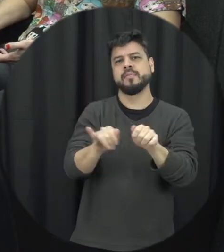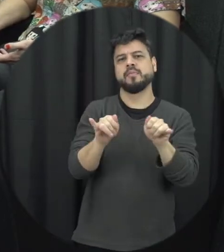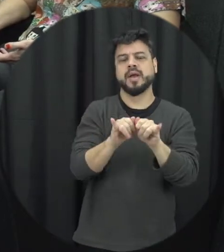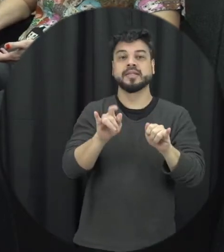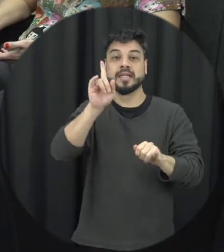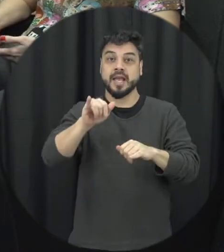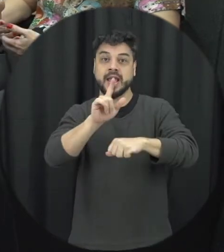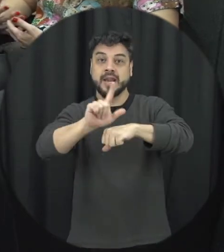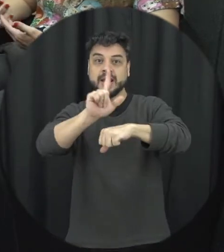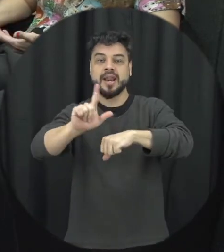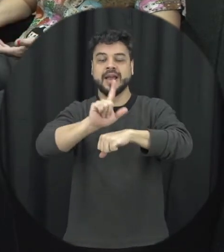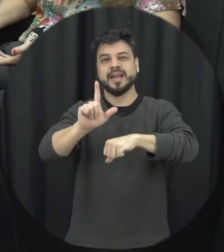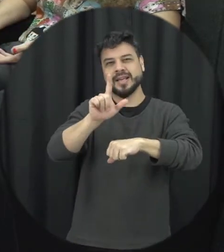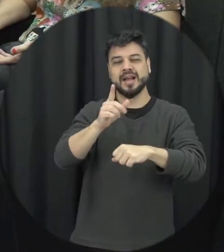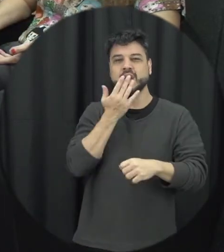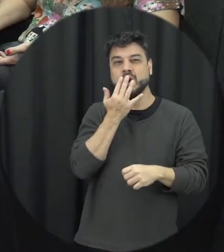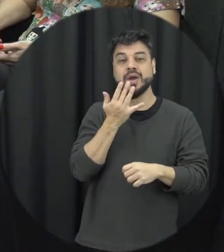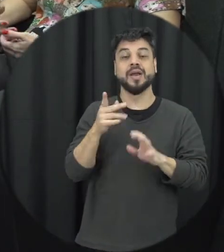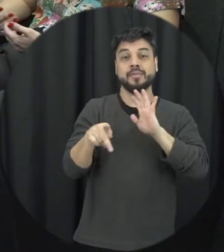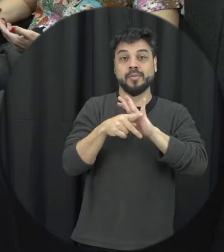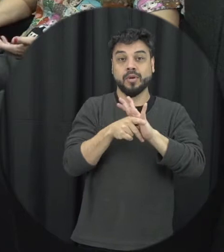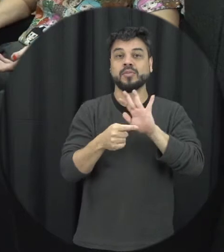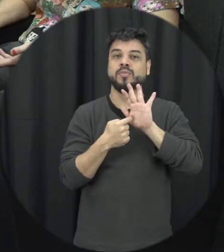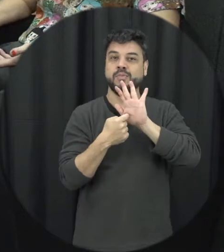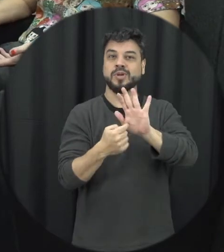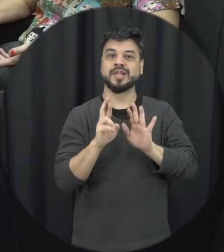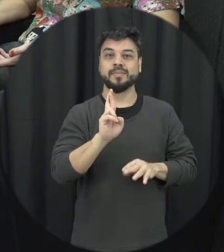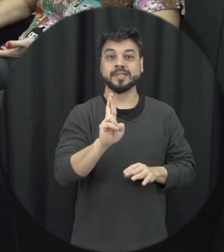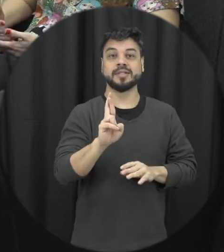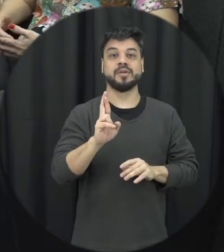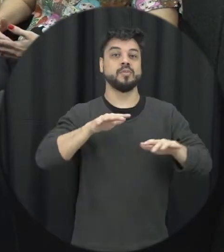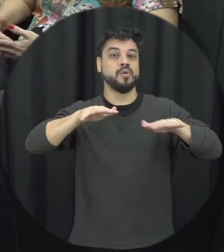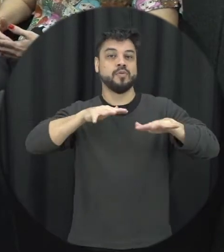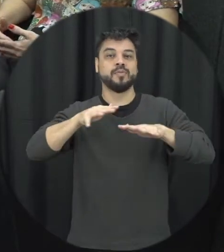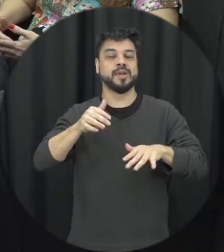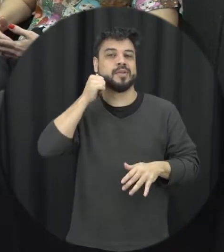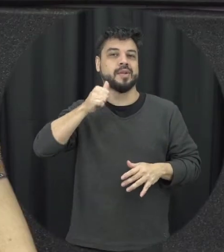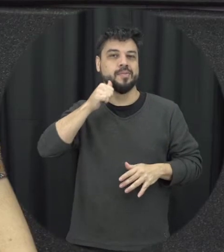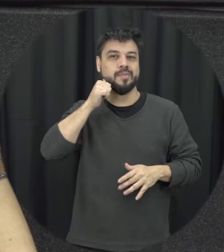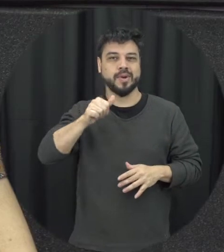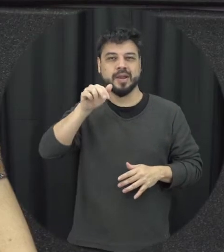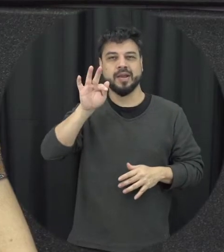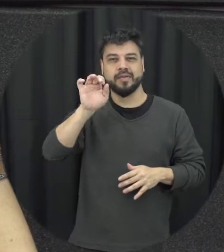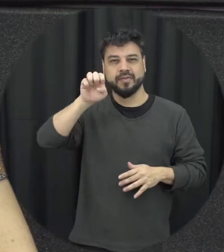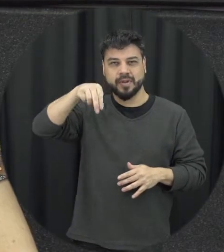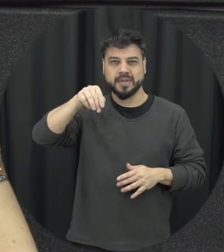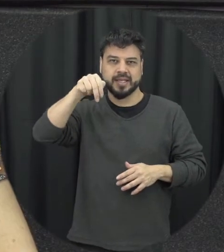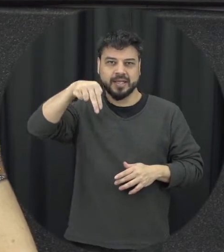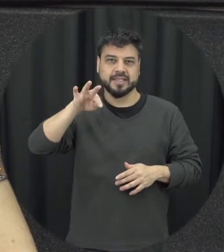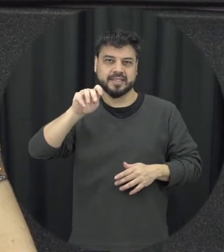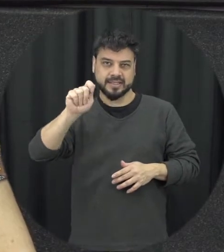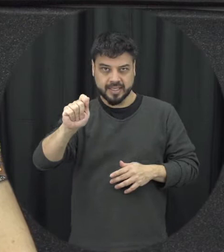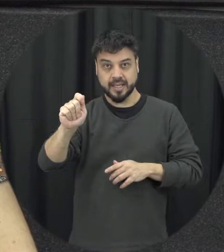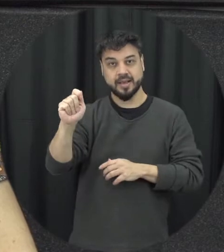o movimento feminista e todas essas décadas de luta para conquista né dessas pautas dessas